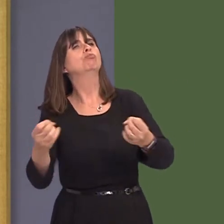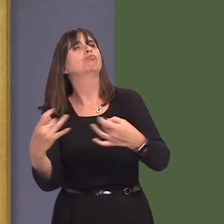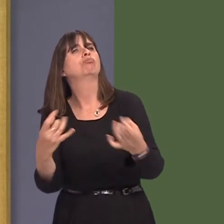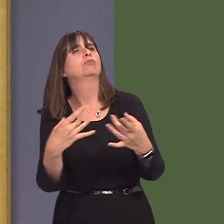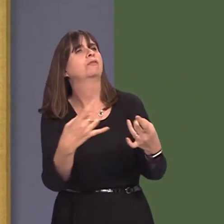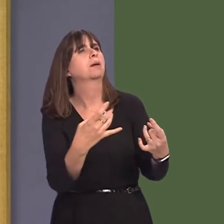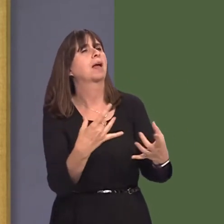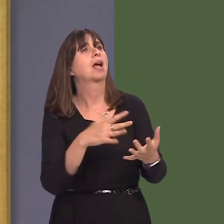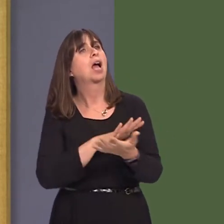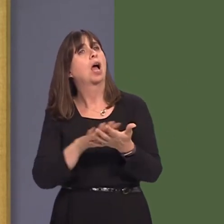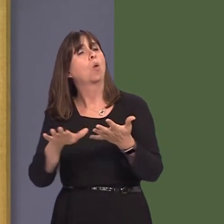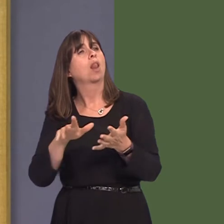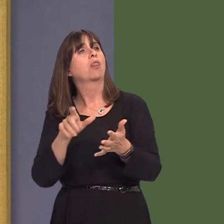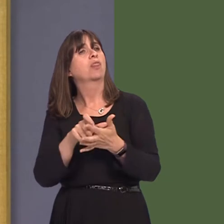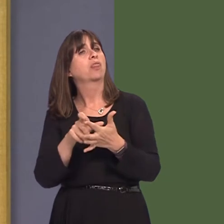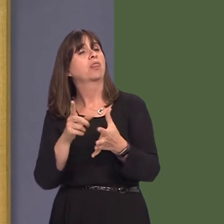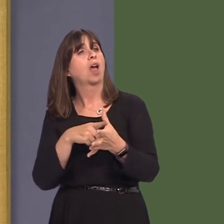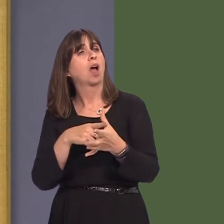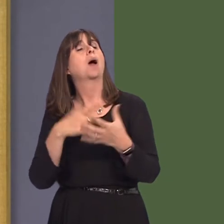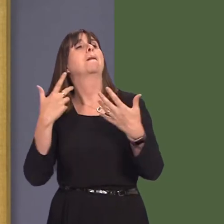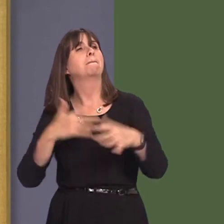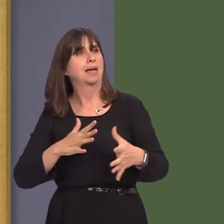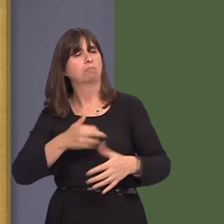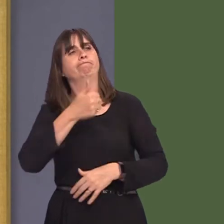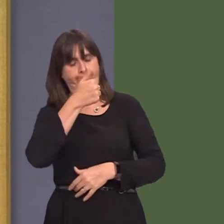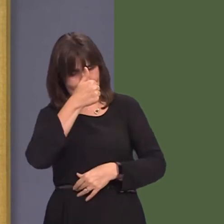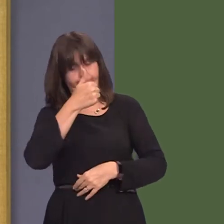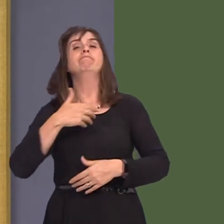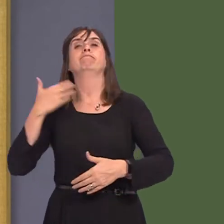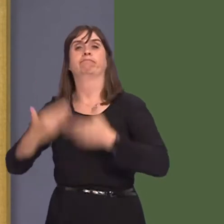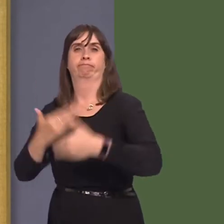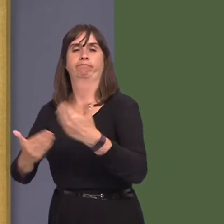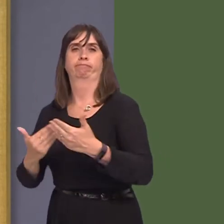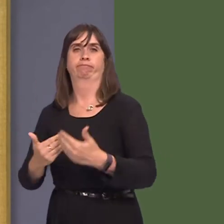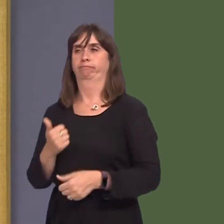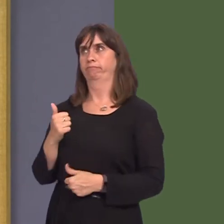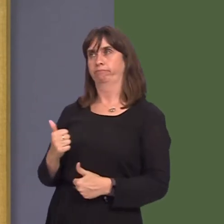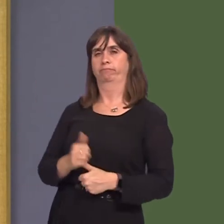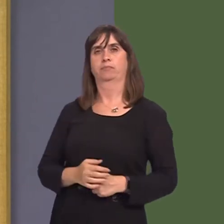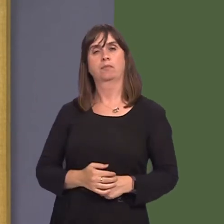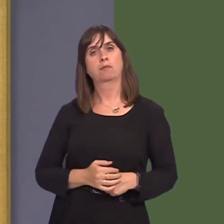and Hywel Dda health board did respond. I hope that you will reiterate againóbecause